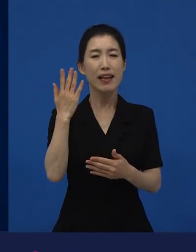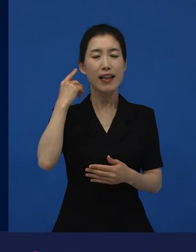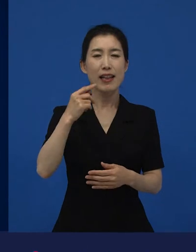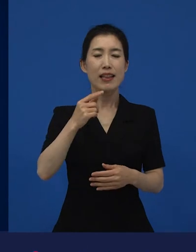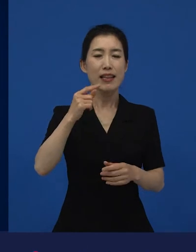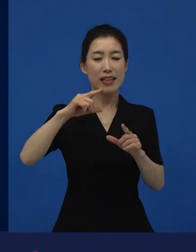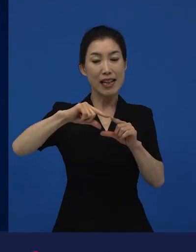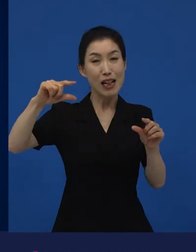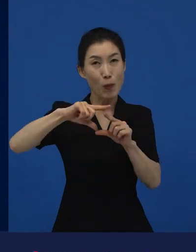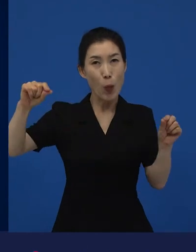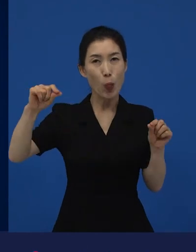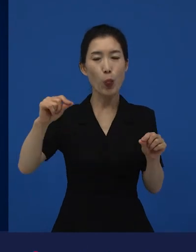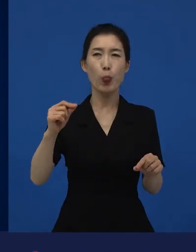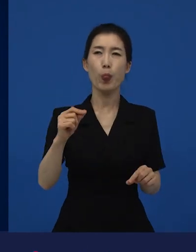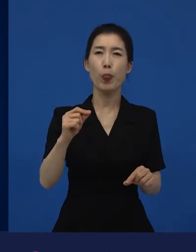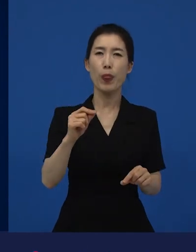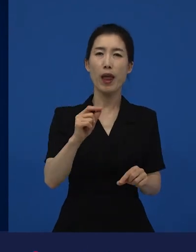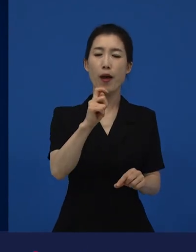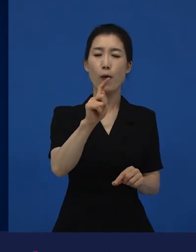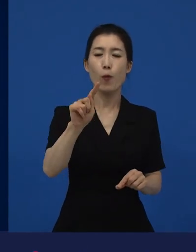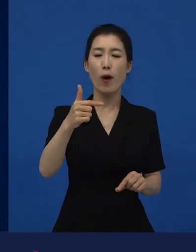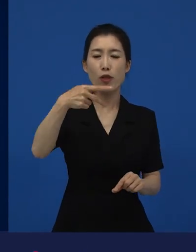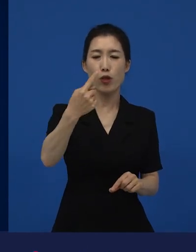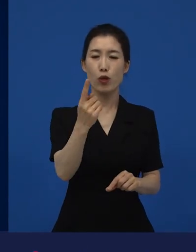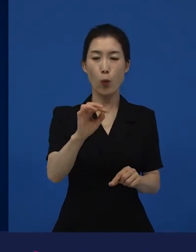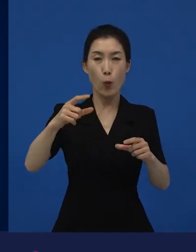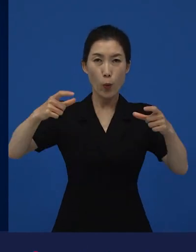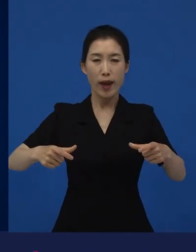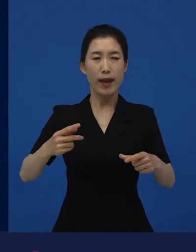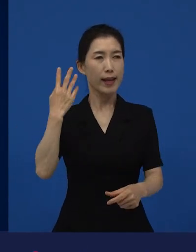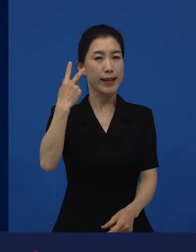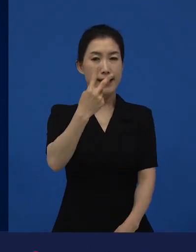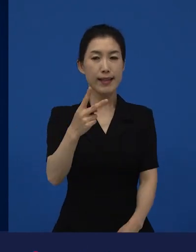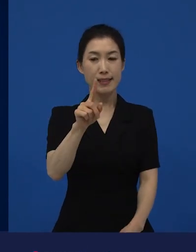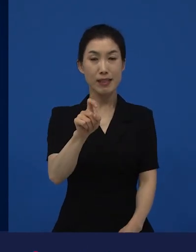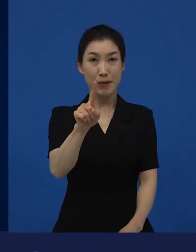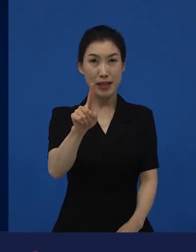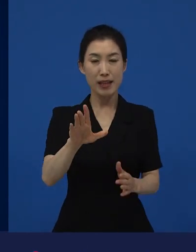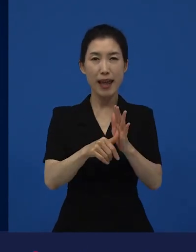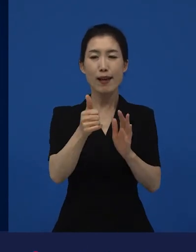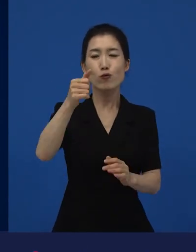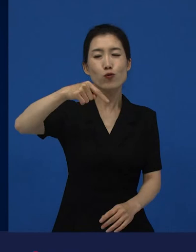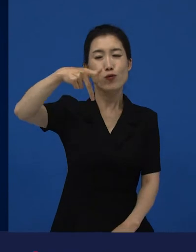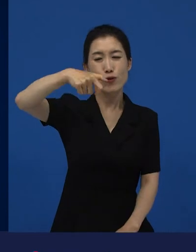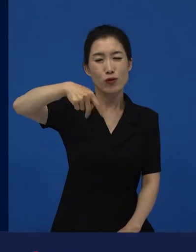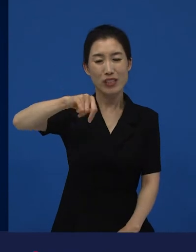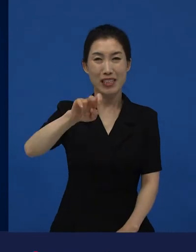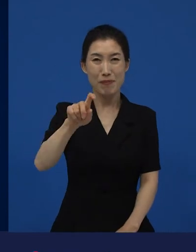도호쿠 지방에 2011년에 후쿠시마 원전 사태를 불러왔던